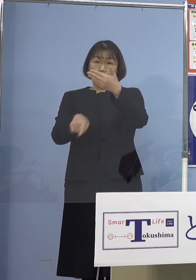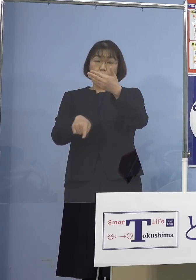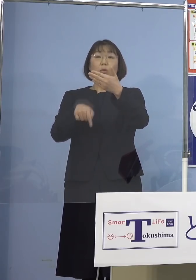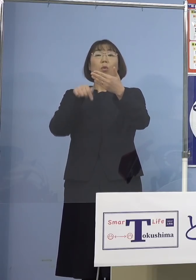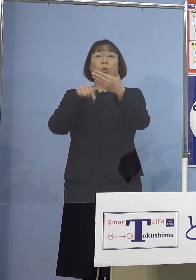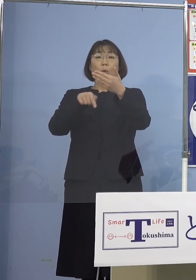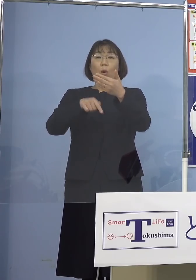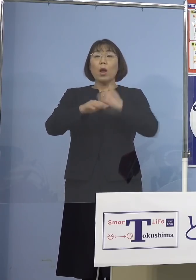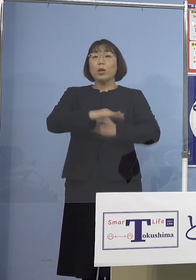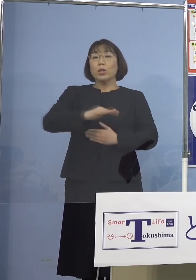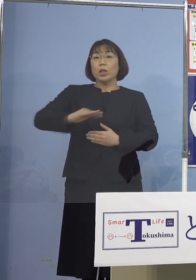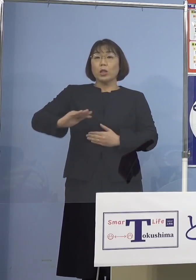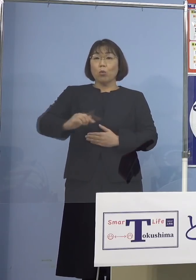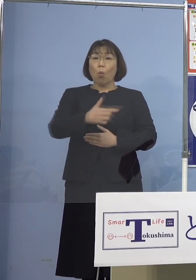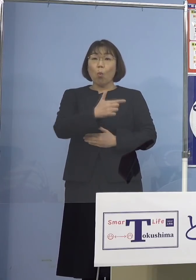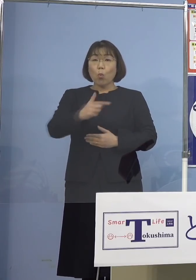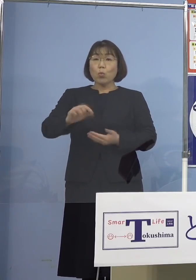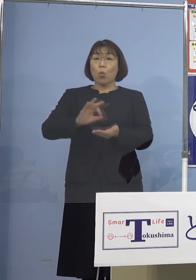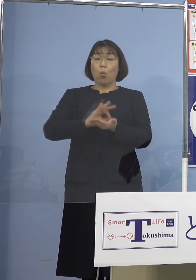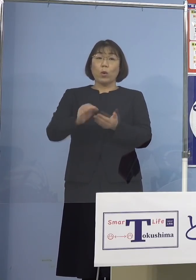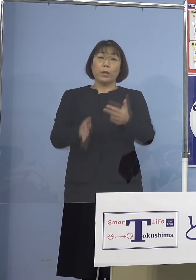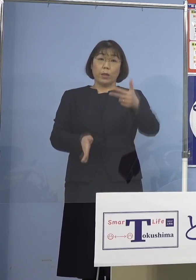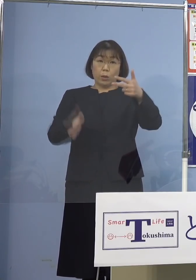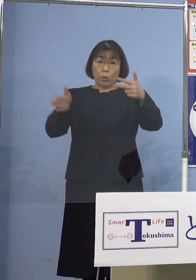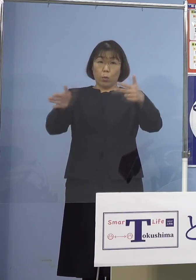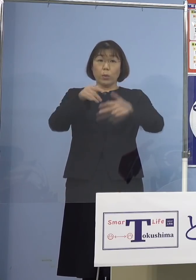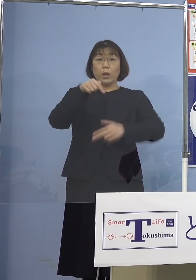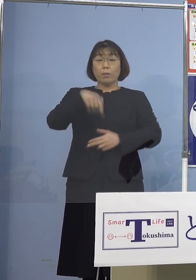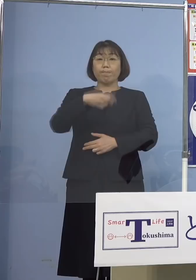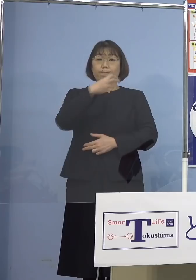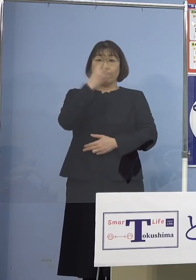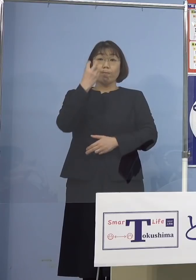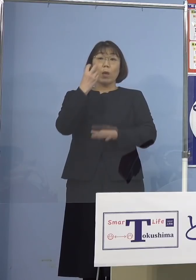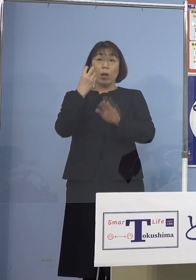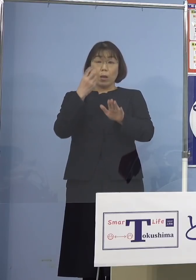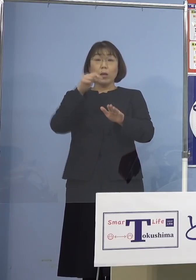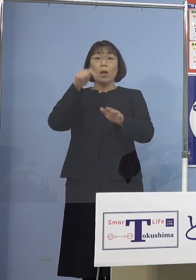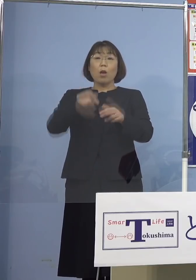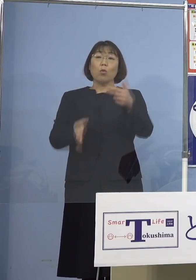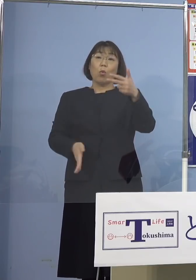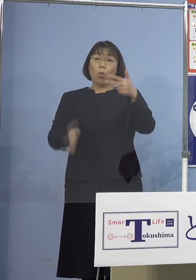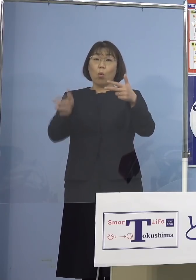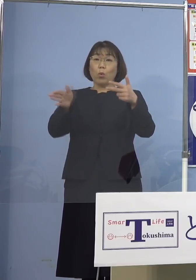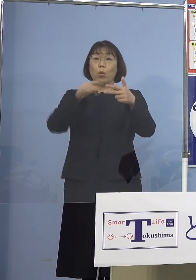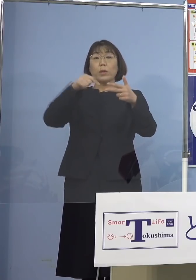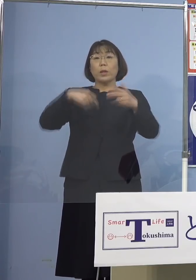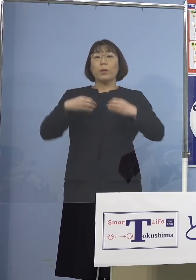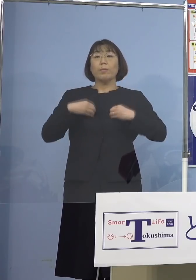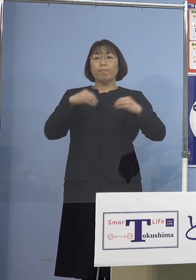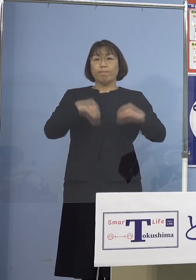児童等利用施設において確認され この施設において感染が拡大した